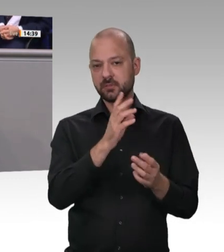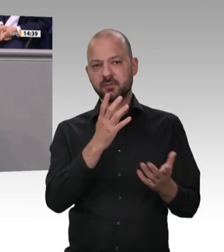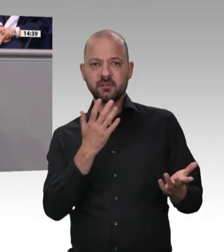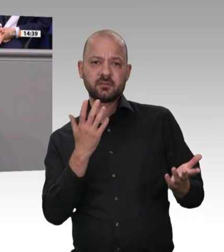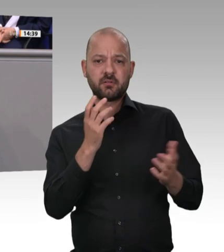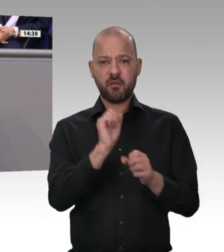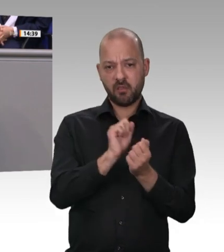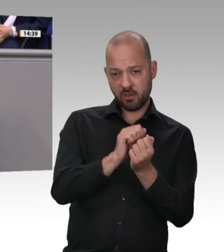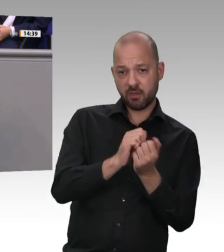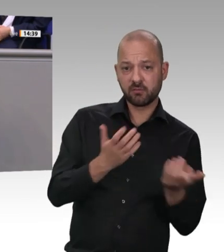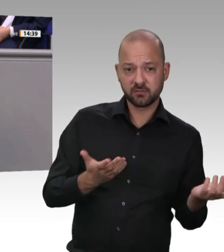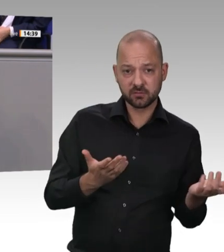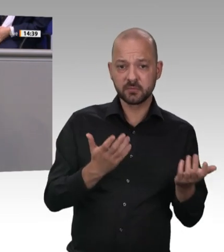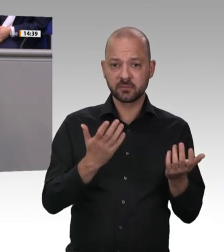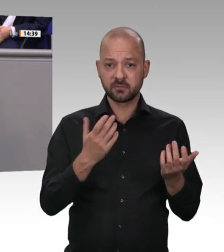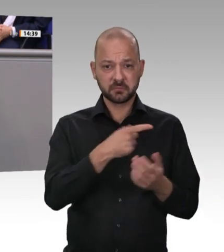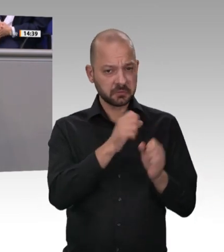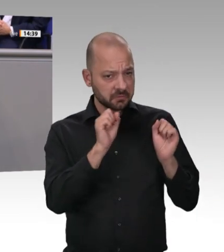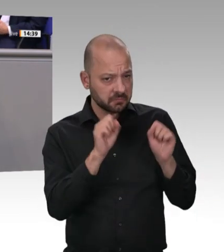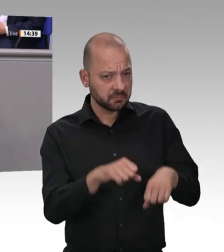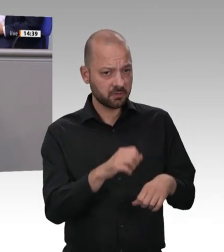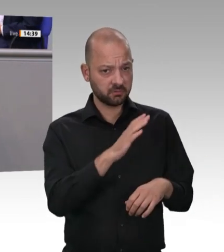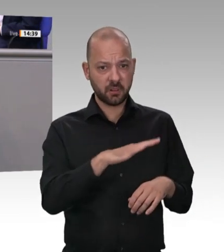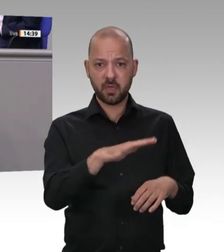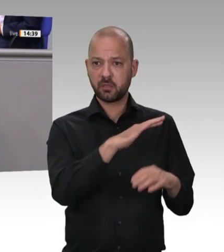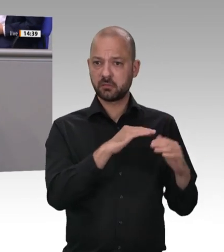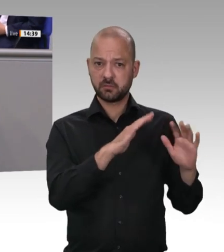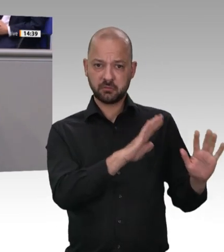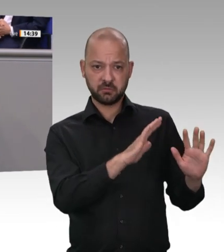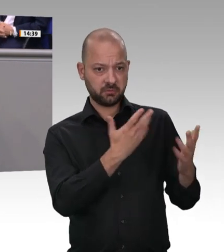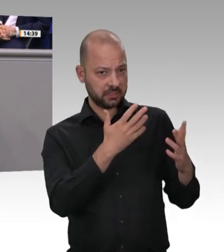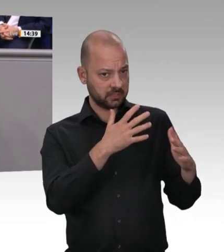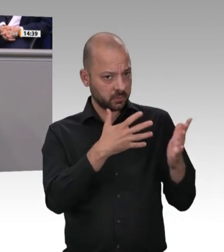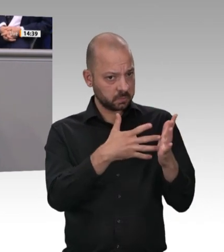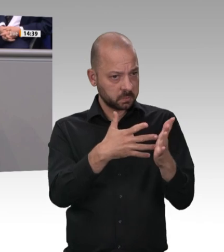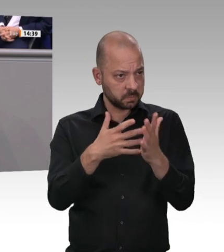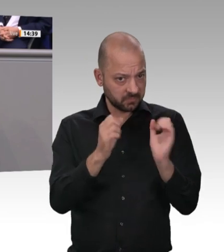Leiharbeit und Werkverträge von 15 Prozent eingeführt wäre, gäbe es auch keine derartigen